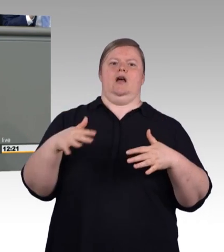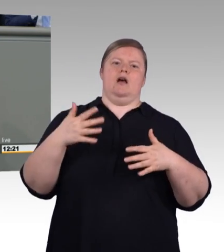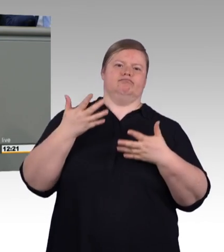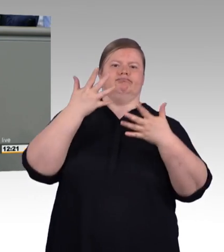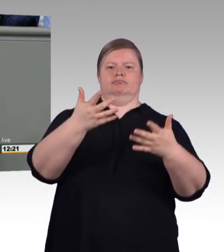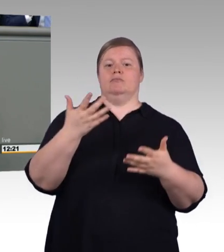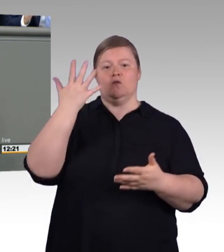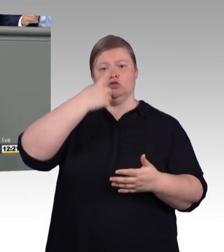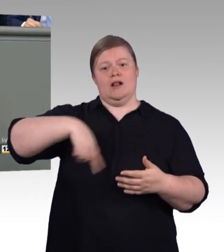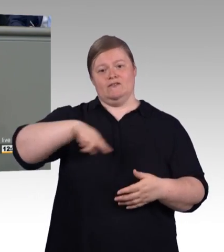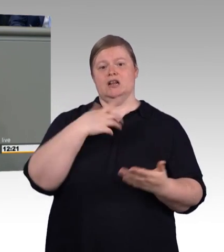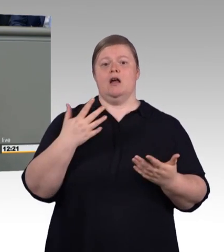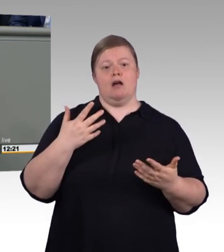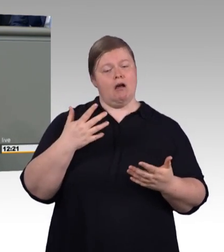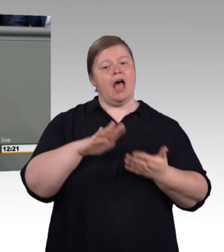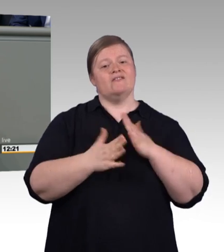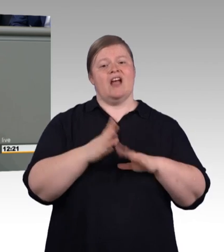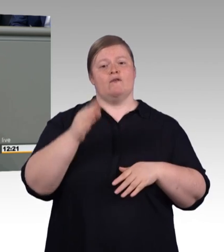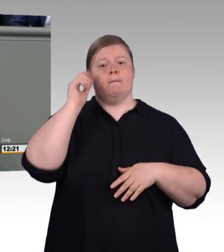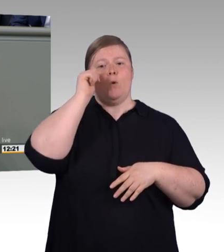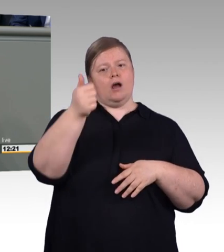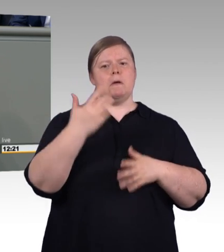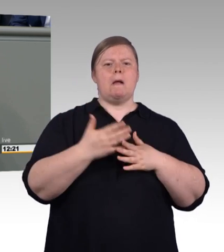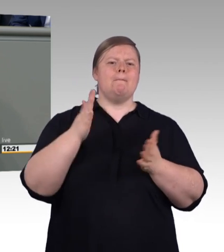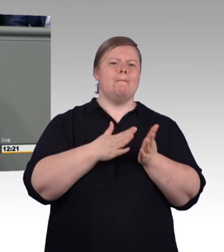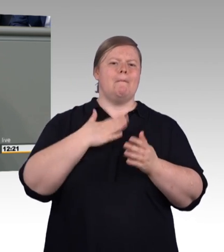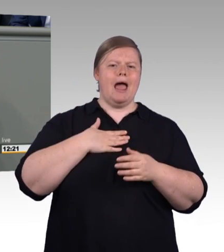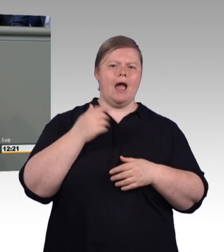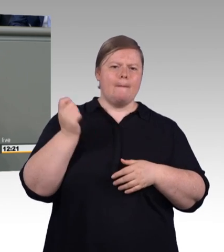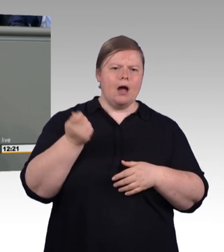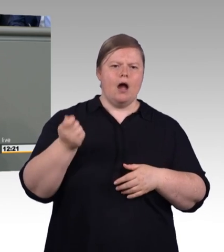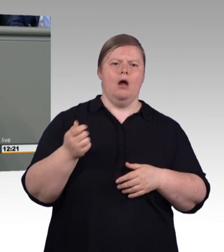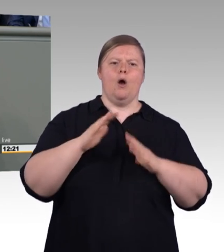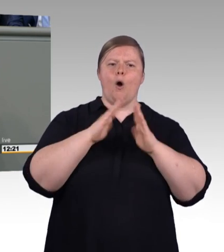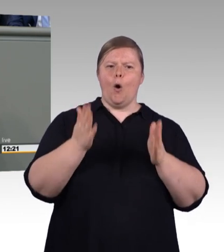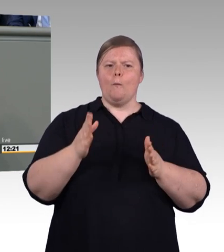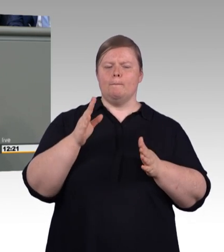Bildung und Innovation sind Zwillinge. Wir müssen die Ärmel hochkrempeln. Alle.